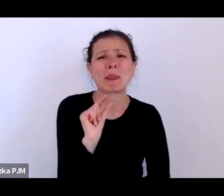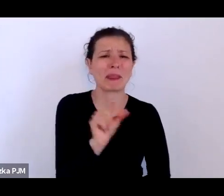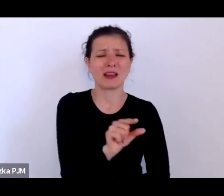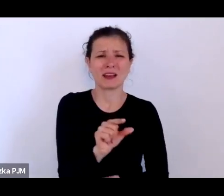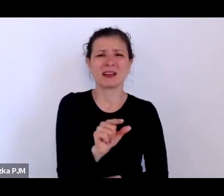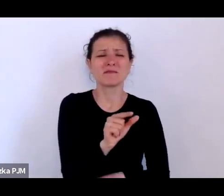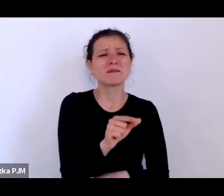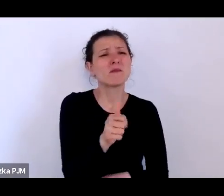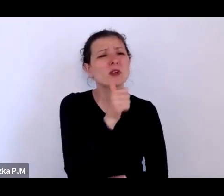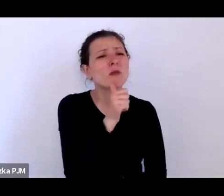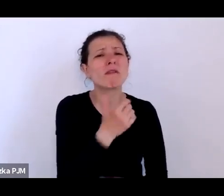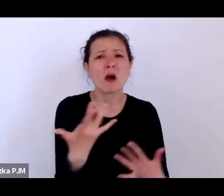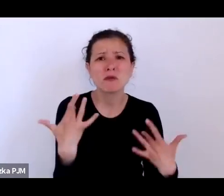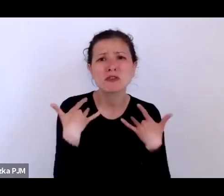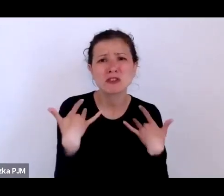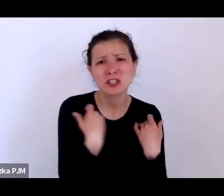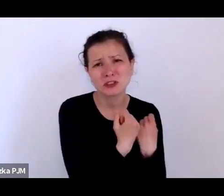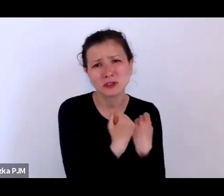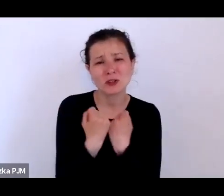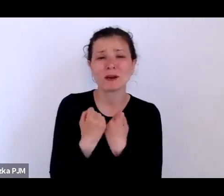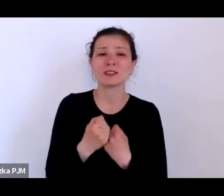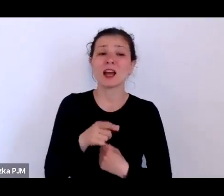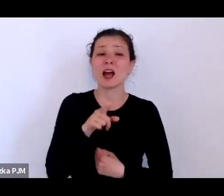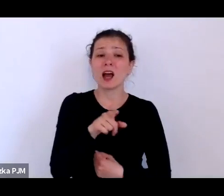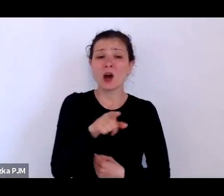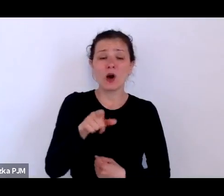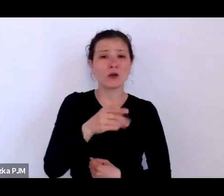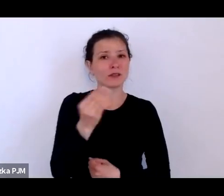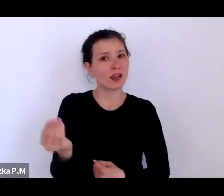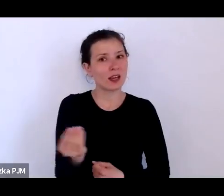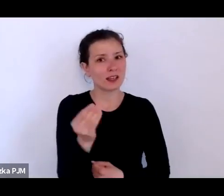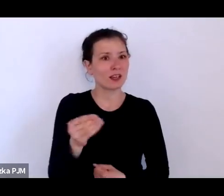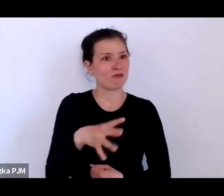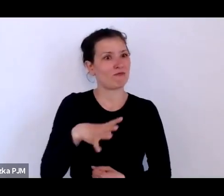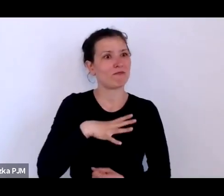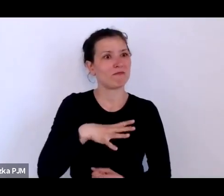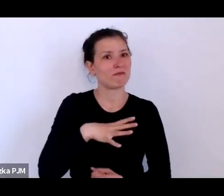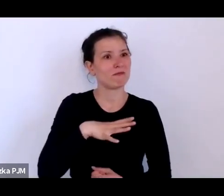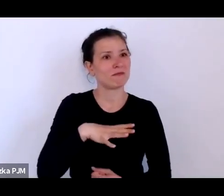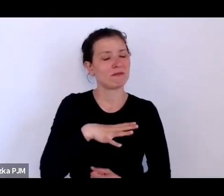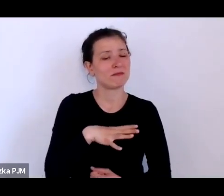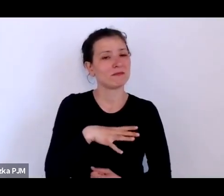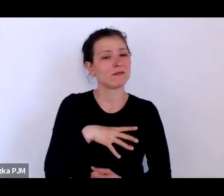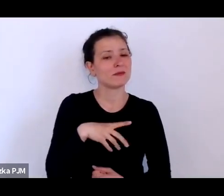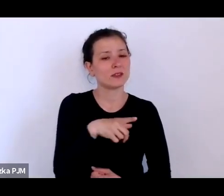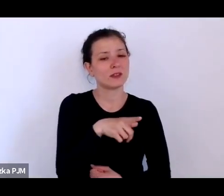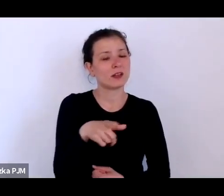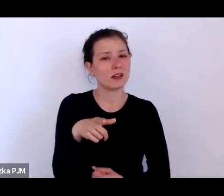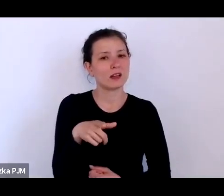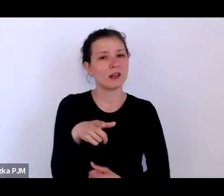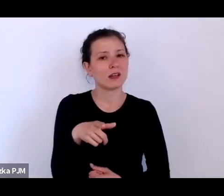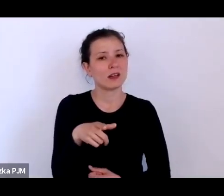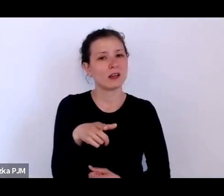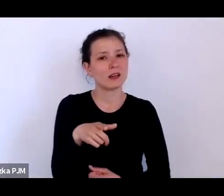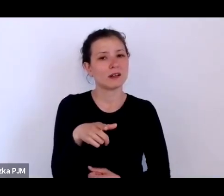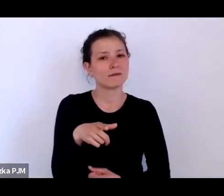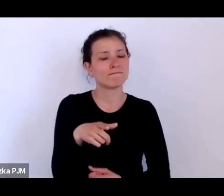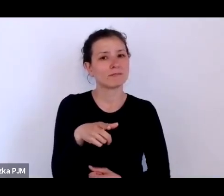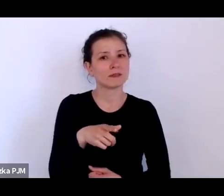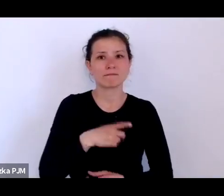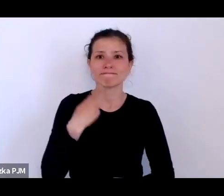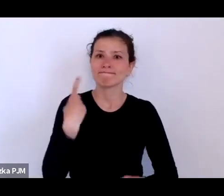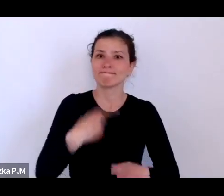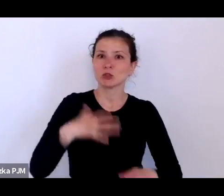to jeszcze były objęte bardzo restrykcyjnym prawodawstwem